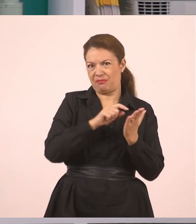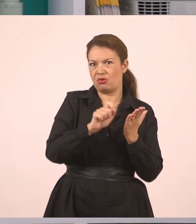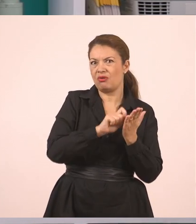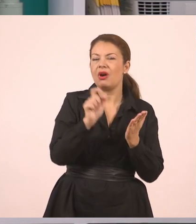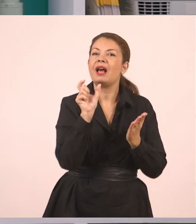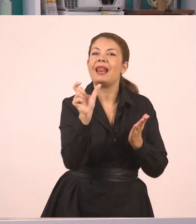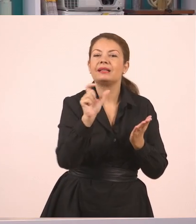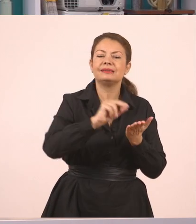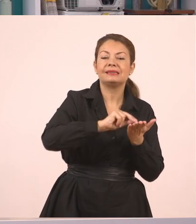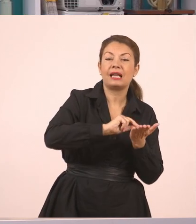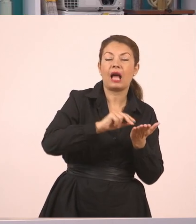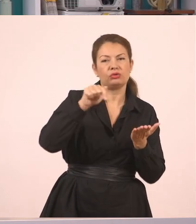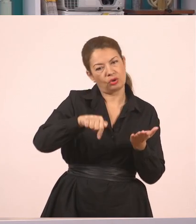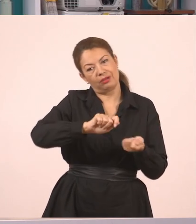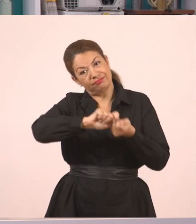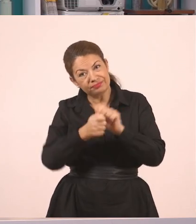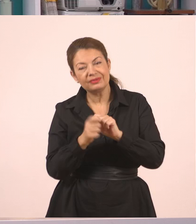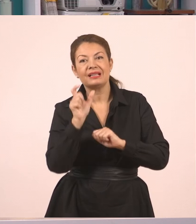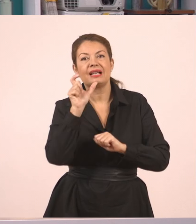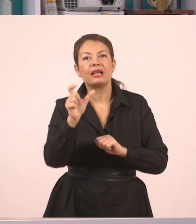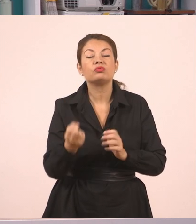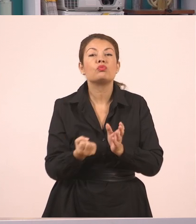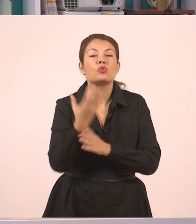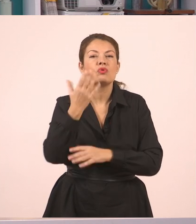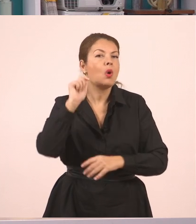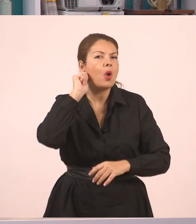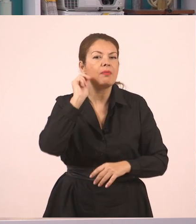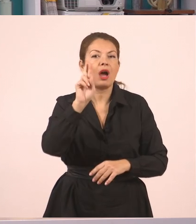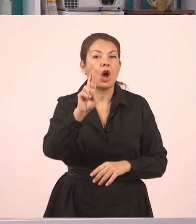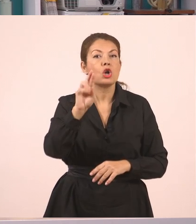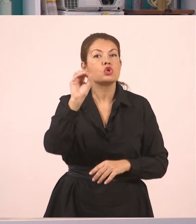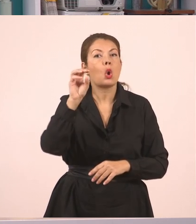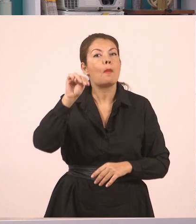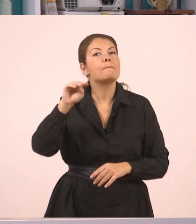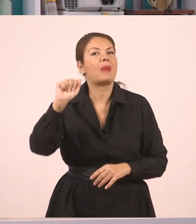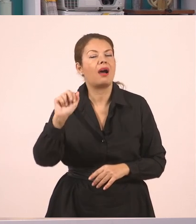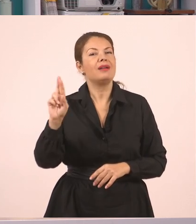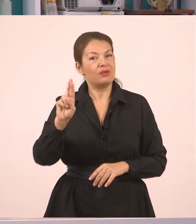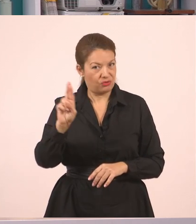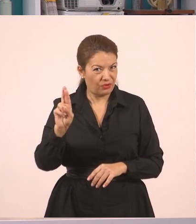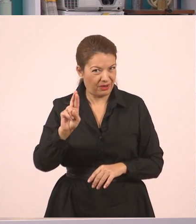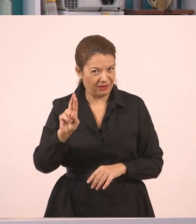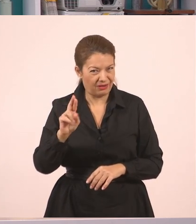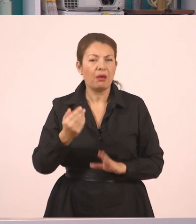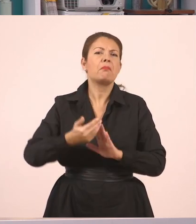στις μέρες μας λέμε ότι είναι Ρομά. Ένα κορίτσι Ρομά. Και οι τσιγγάνοι, που παλαιότερα χρησιμοποιούσαμε αυτή τη λέξη,